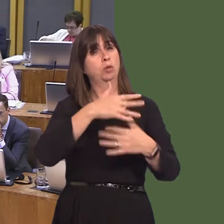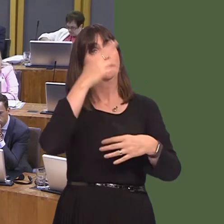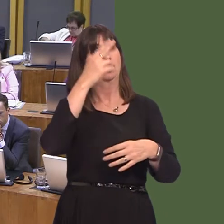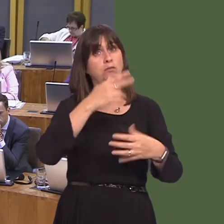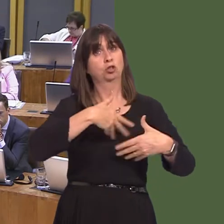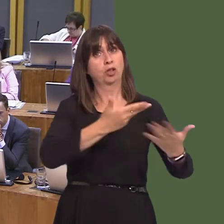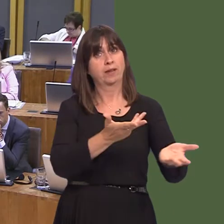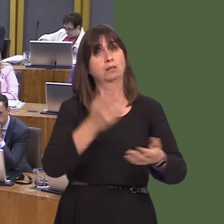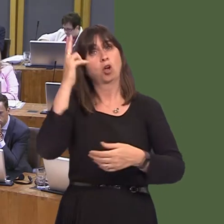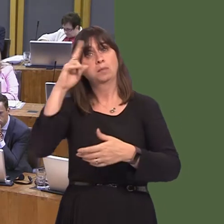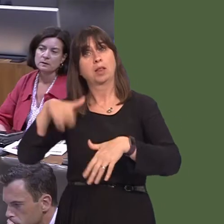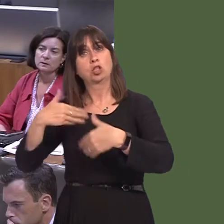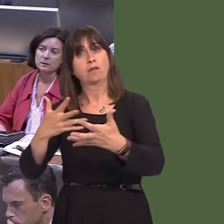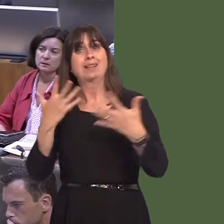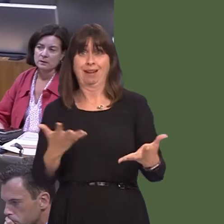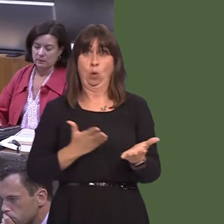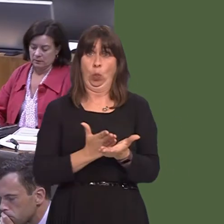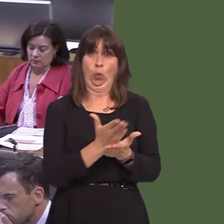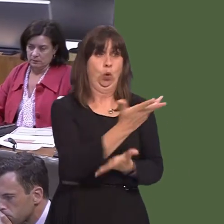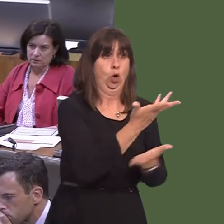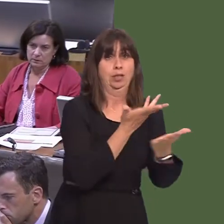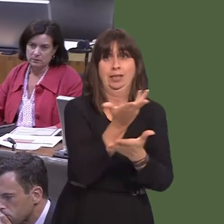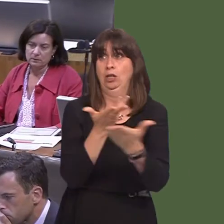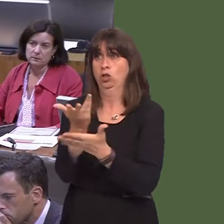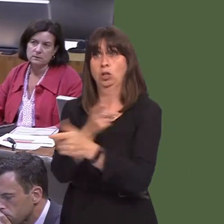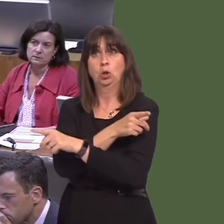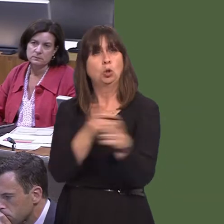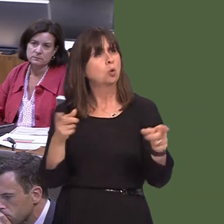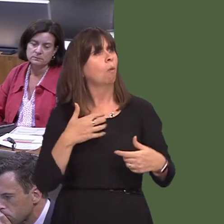Paul Davies AM: 4. A wnaiff y Prif Weinidog ddatganiad am ddyfodol gwasanaethau iechyd